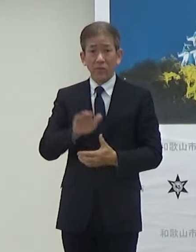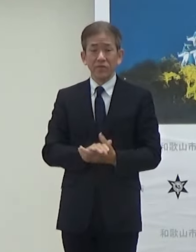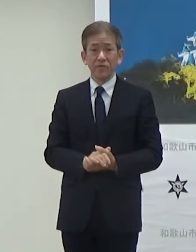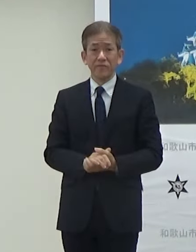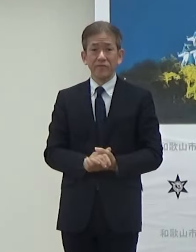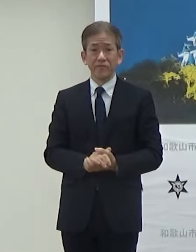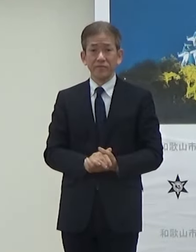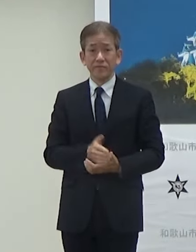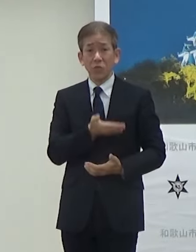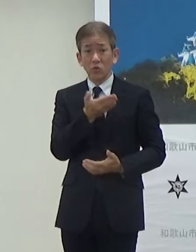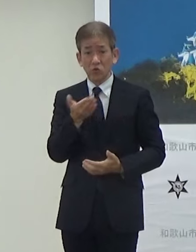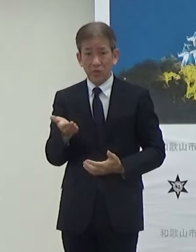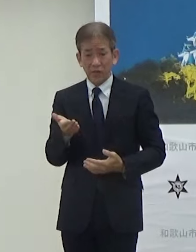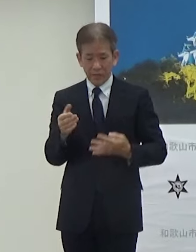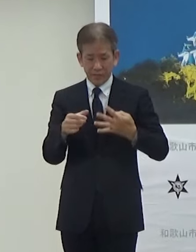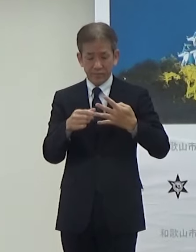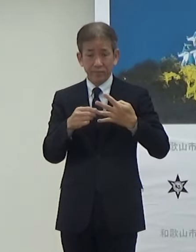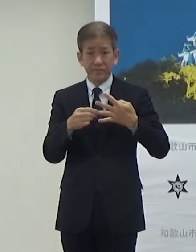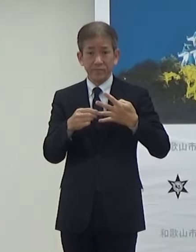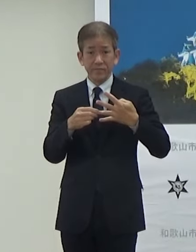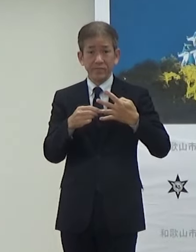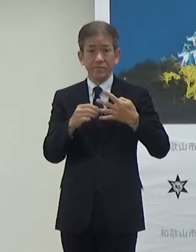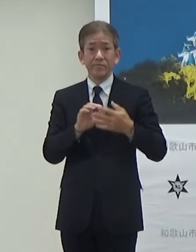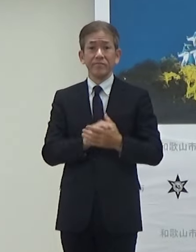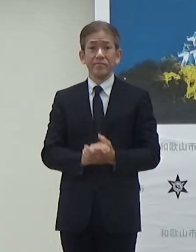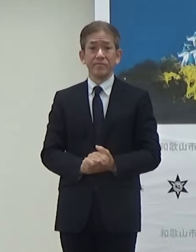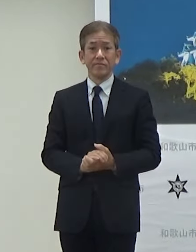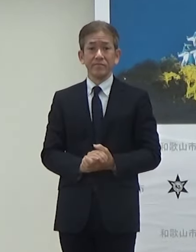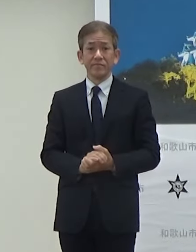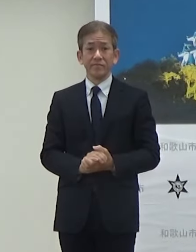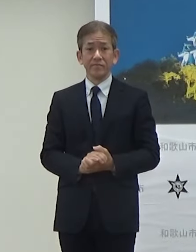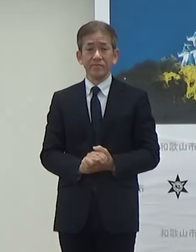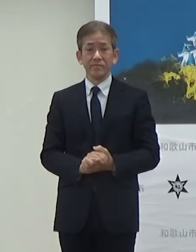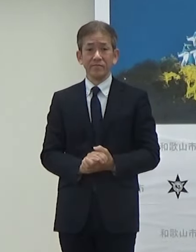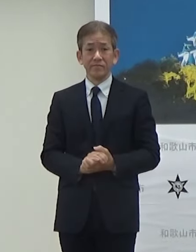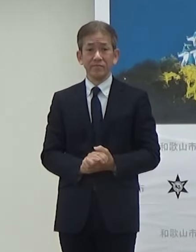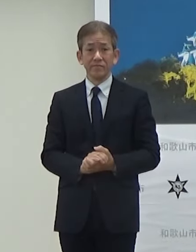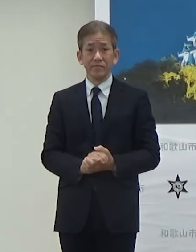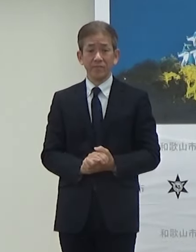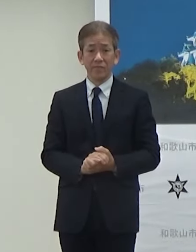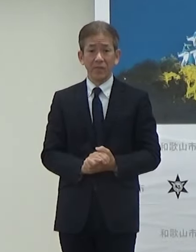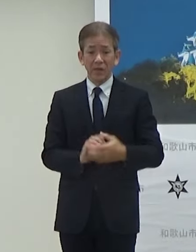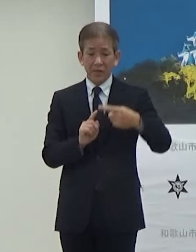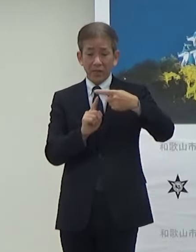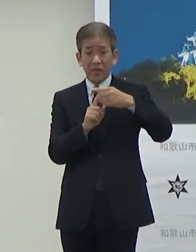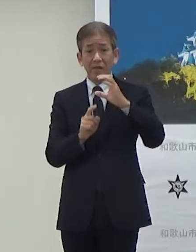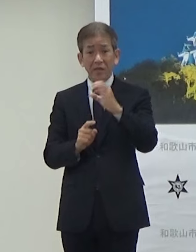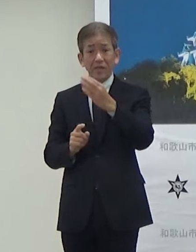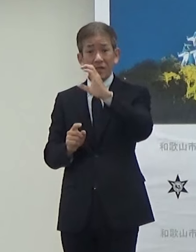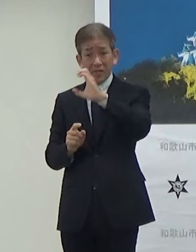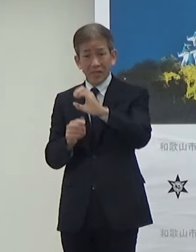次お願いしますTGC和歌山2024ですけども